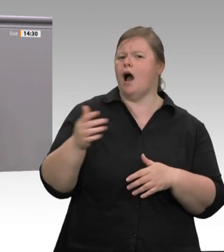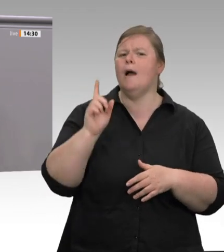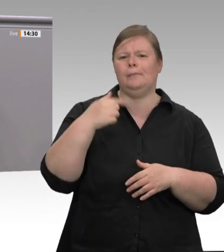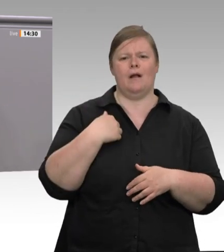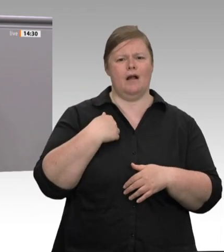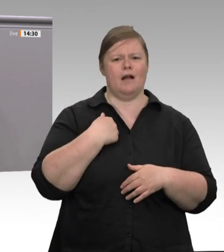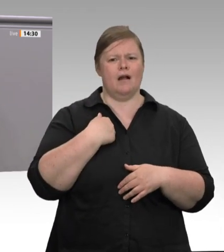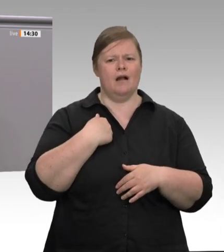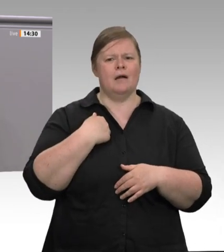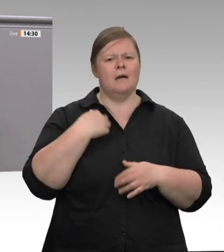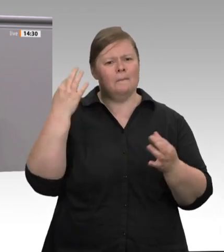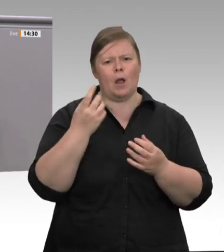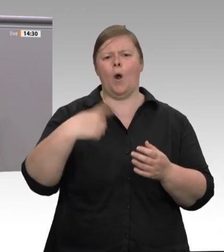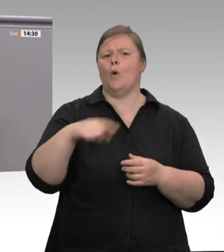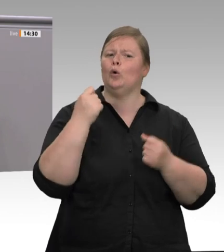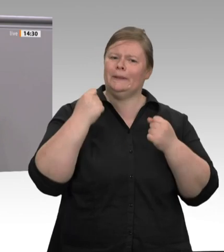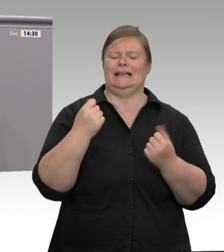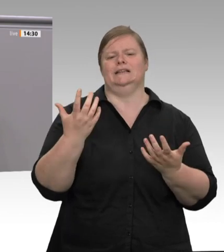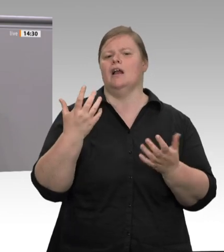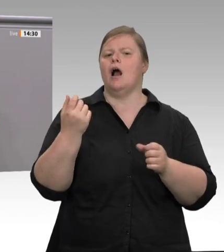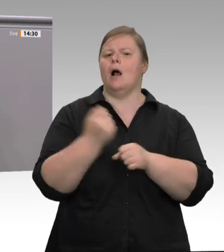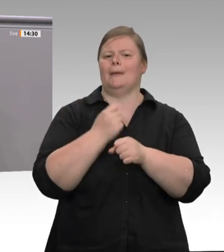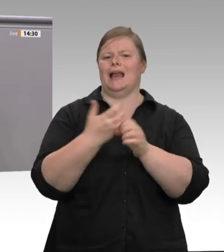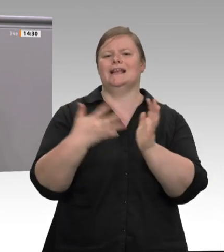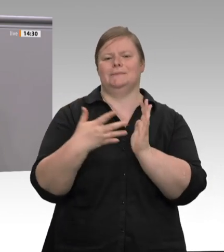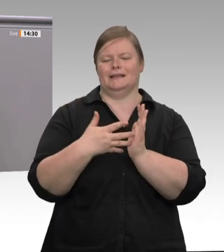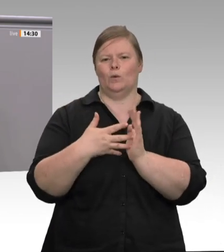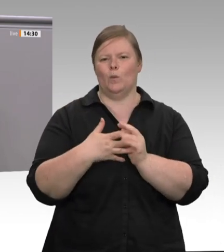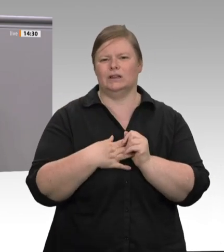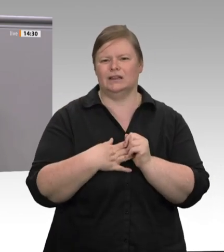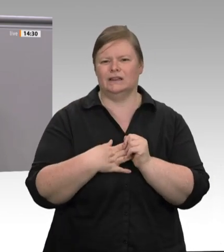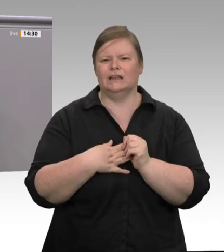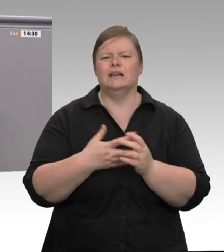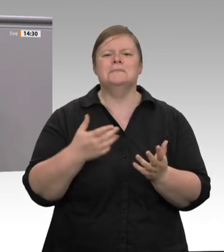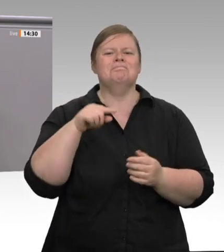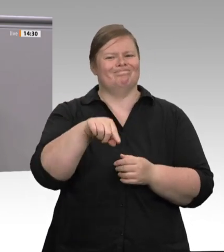sich die Fleischbarone seit Jahren aus der Verantwortung. Das Profitinteresse steht